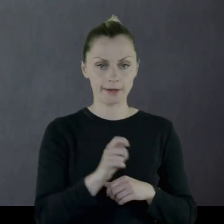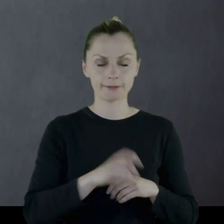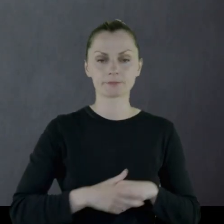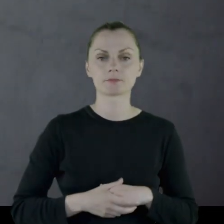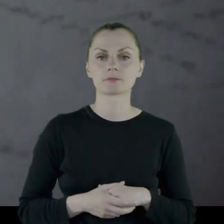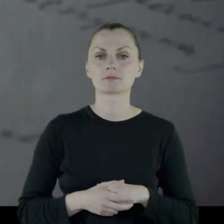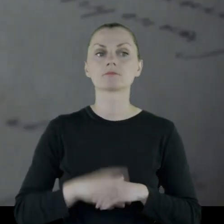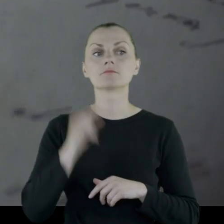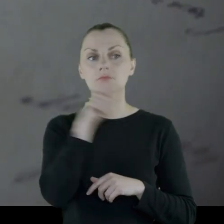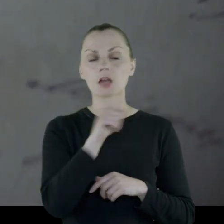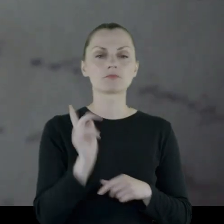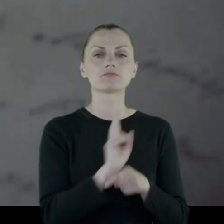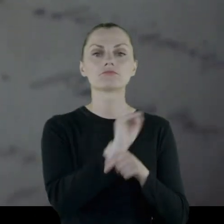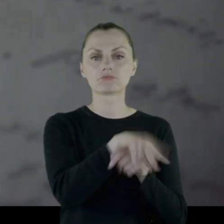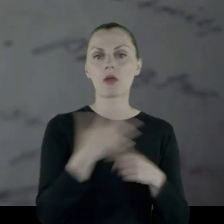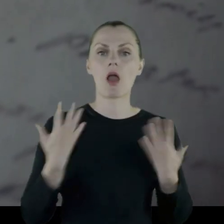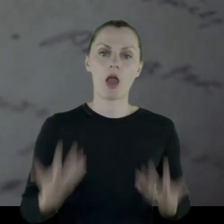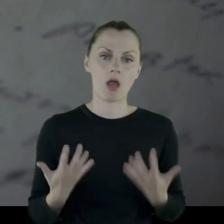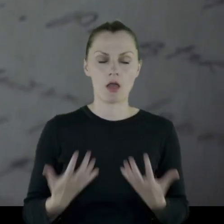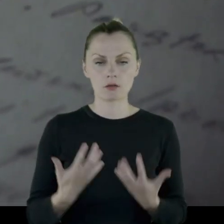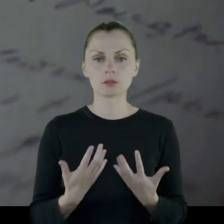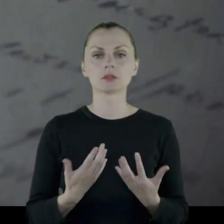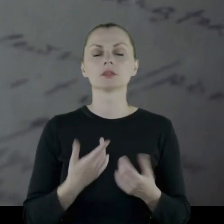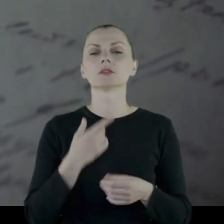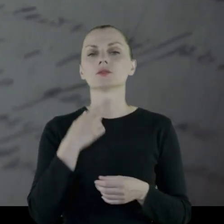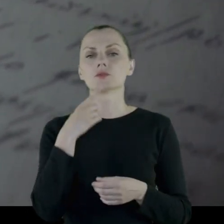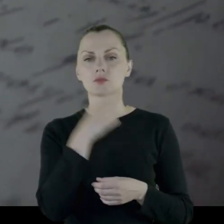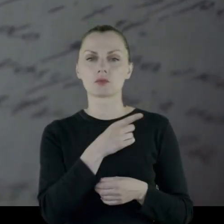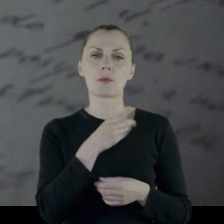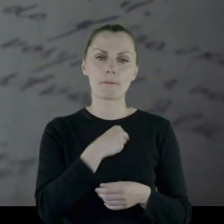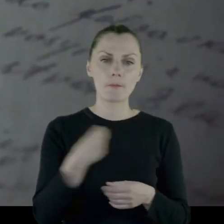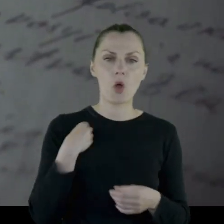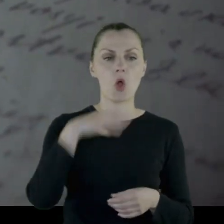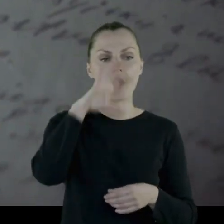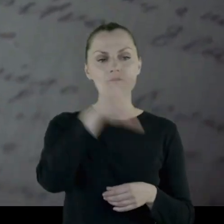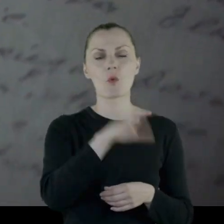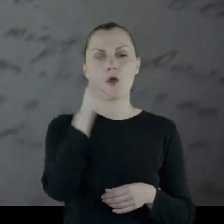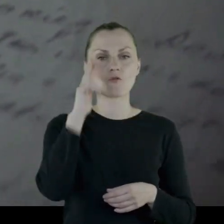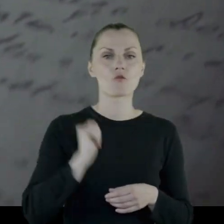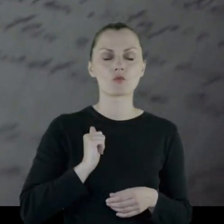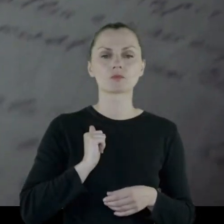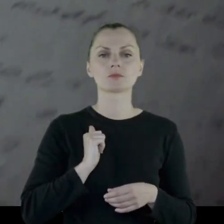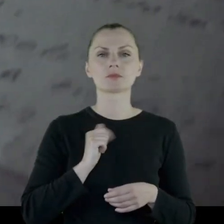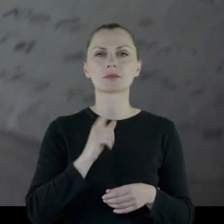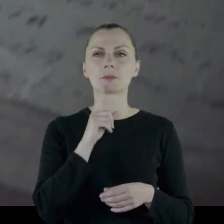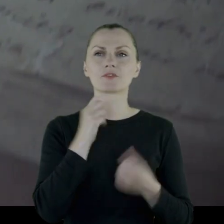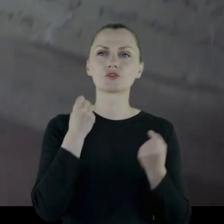Tam wstępuje ochotniczo do polskiej formacji wojskowej.